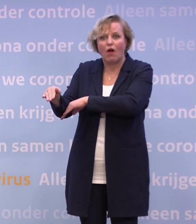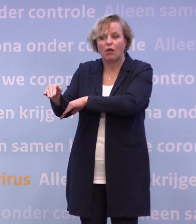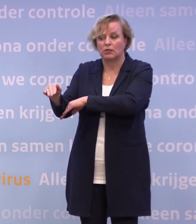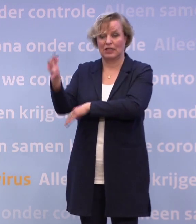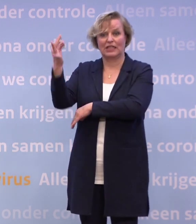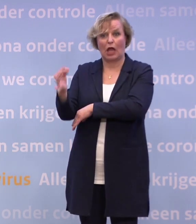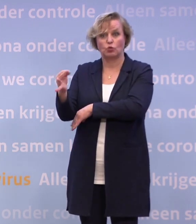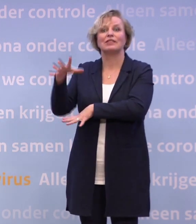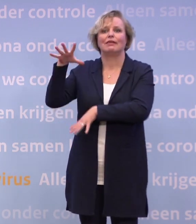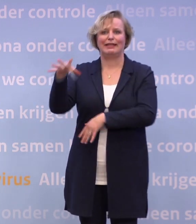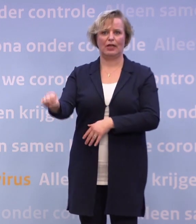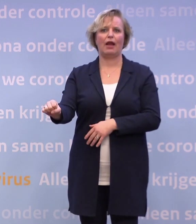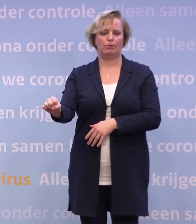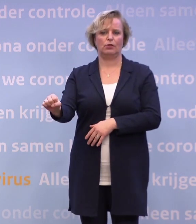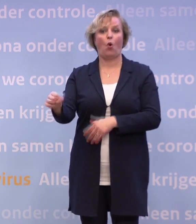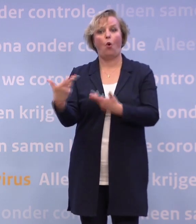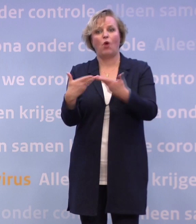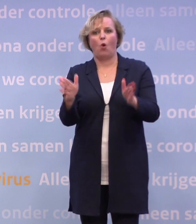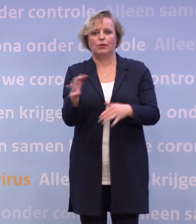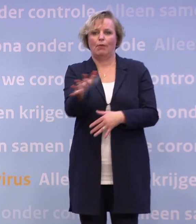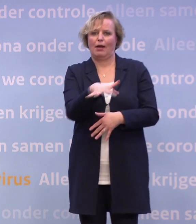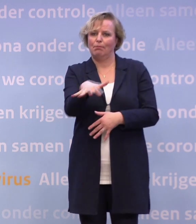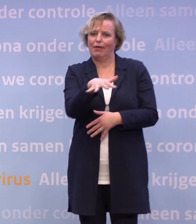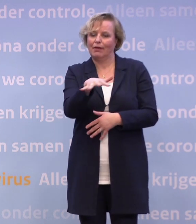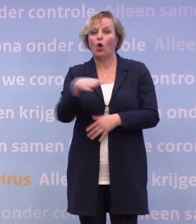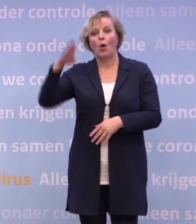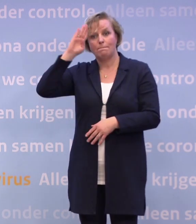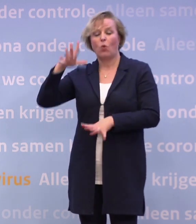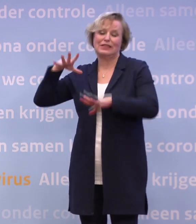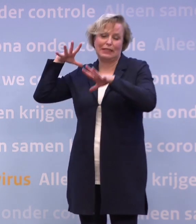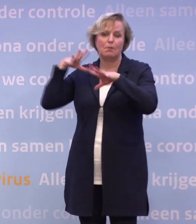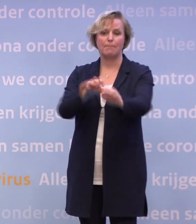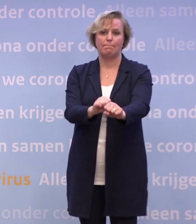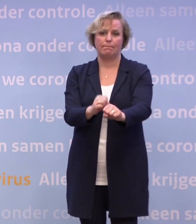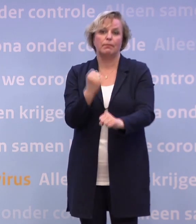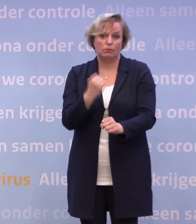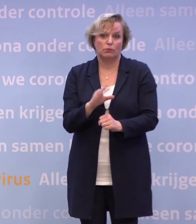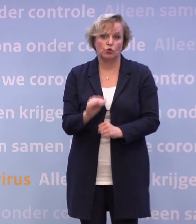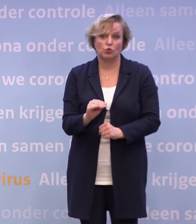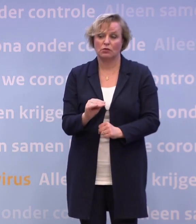...dan wel waar het gebeurt op meer openbare plekken... ...dat de politie stevig ingrijpt. U denkt niet dat op die mondkapjesplicht...